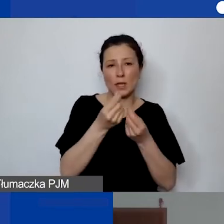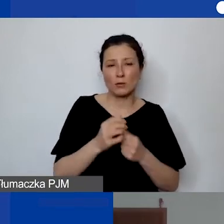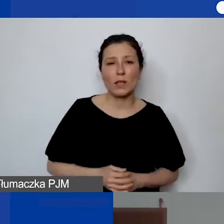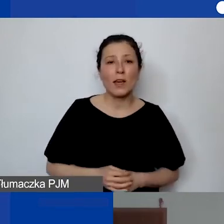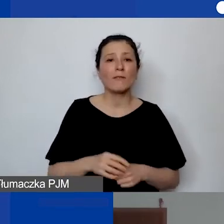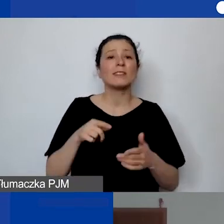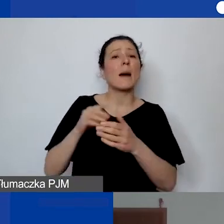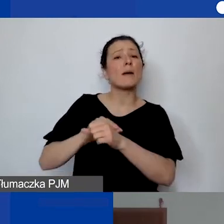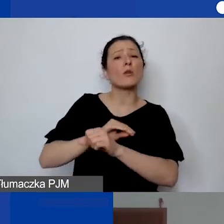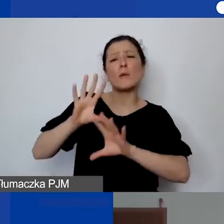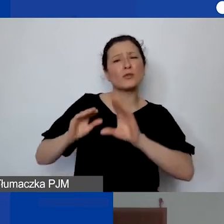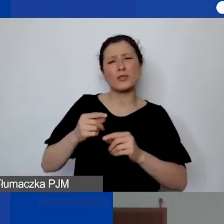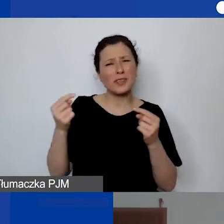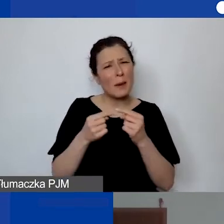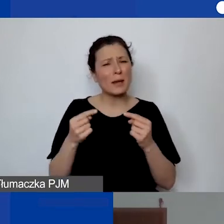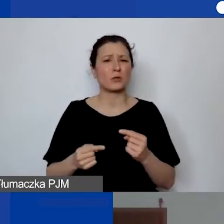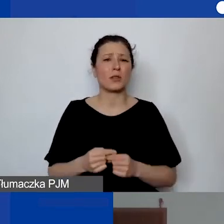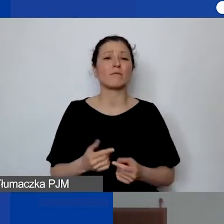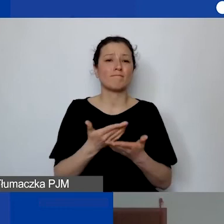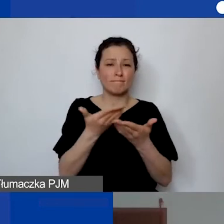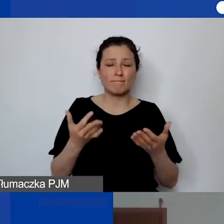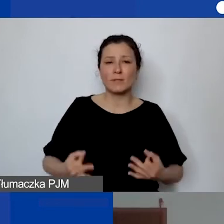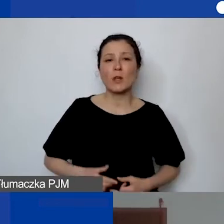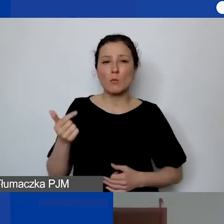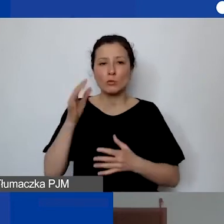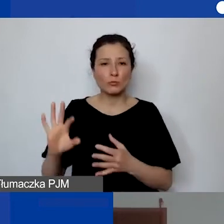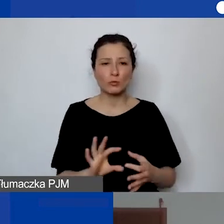Wtedy państwo muszą się odnieść do...